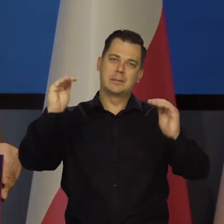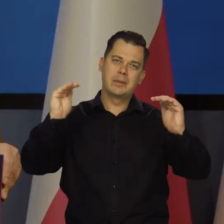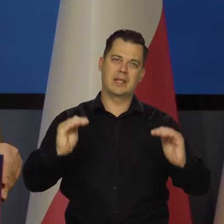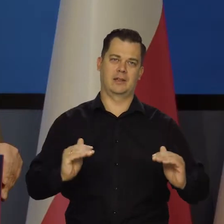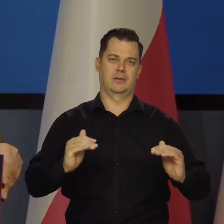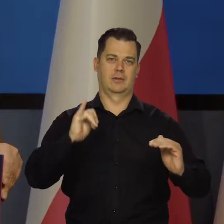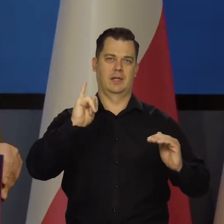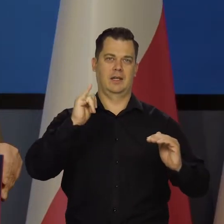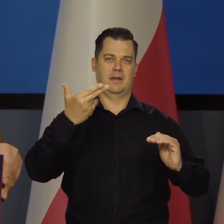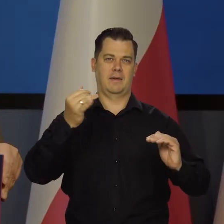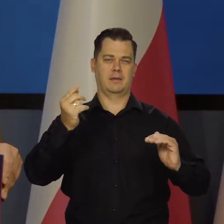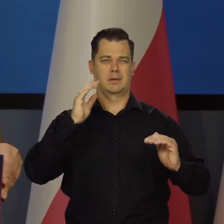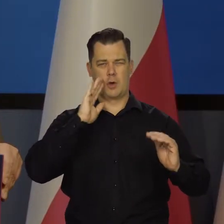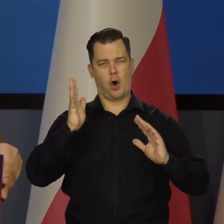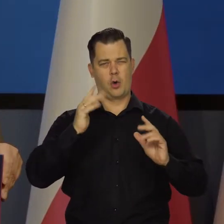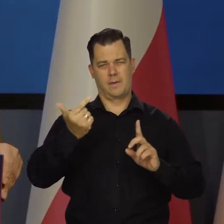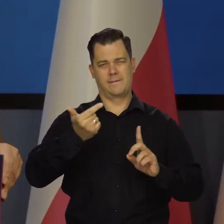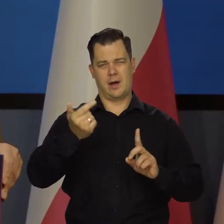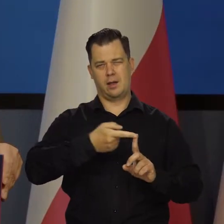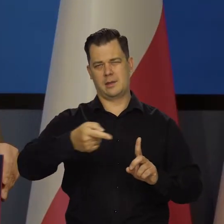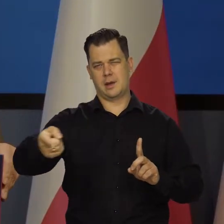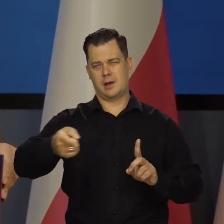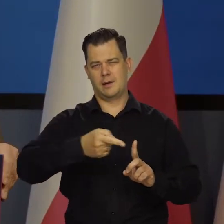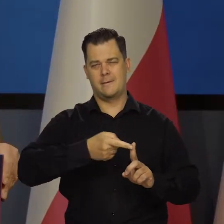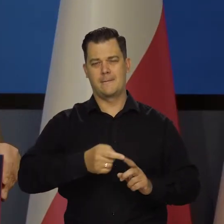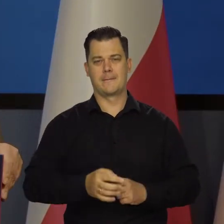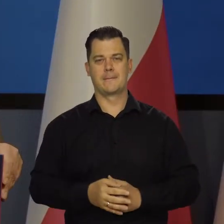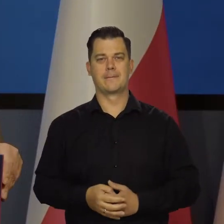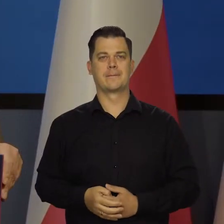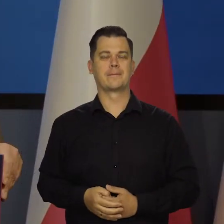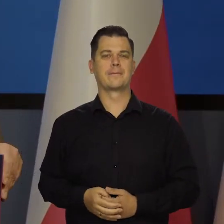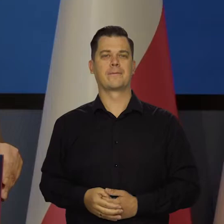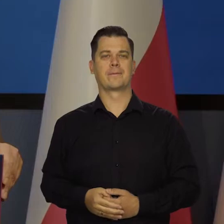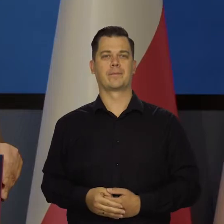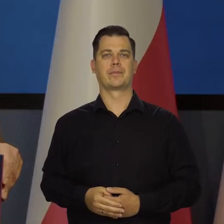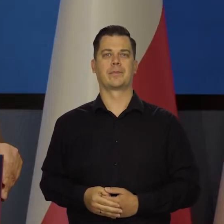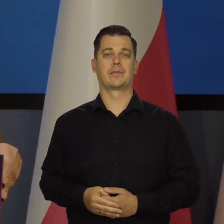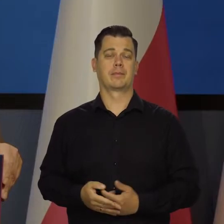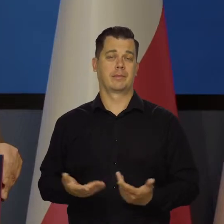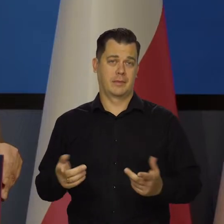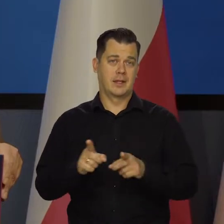Średnia okresu jest mniej więcej dwa lata. Przypominam i teraz też to robimy.